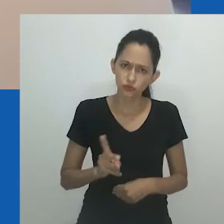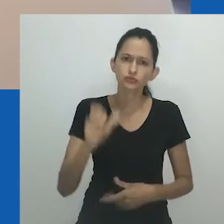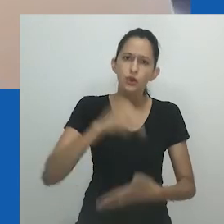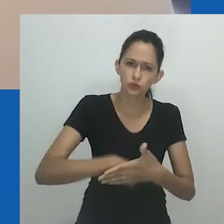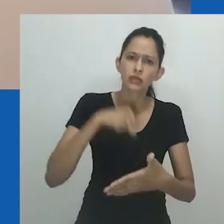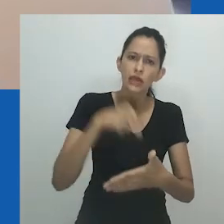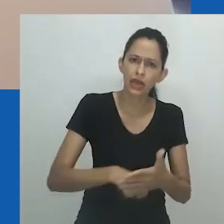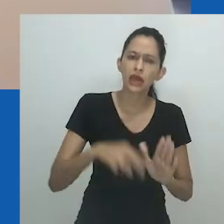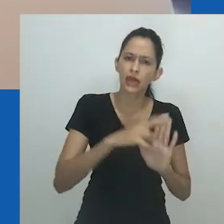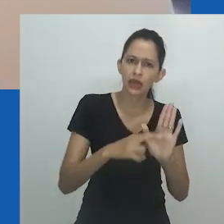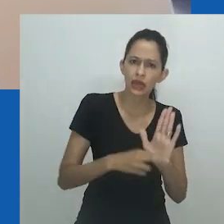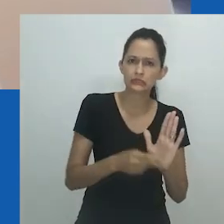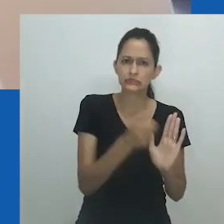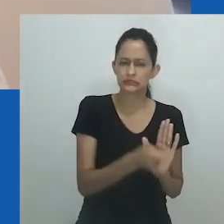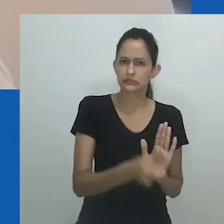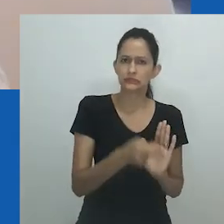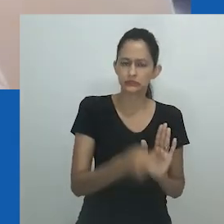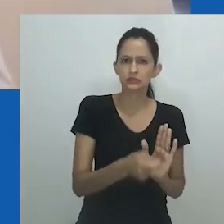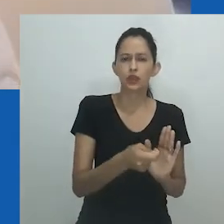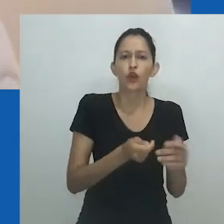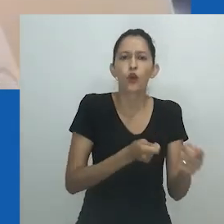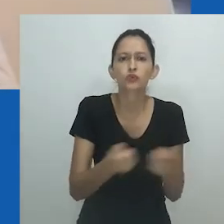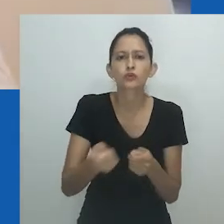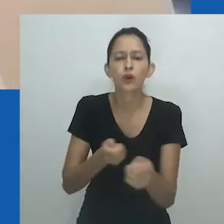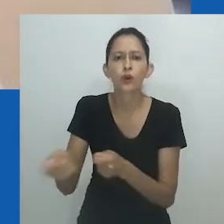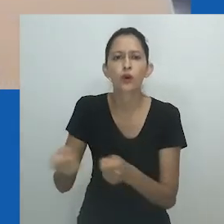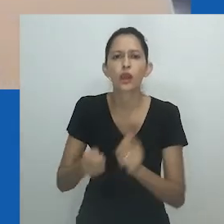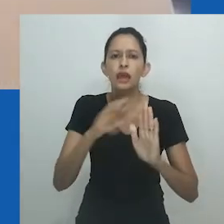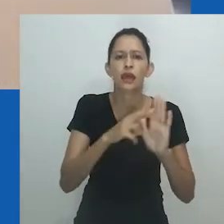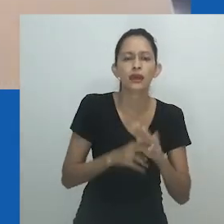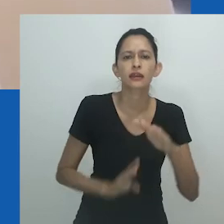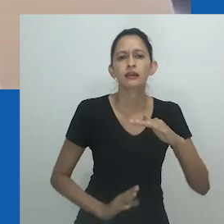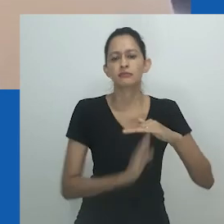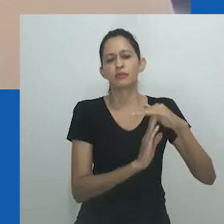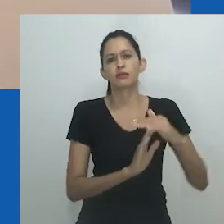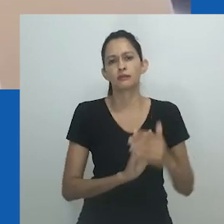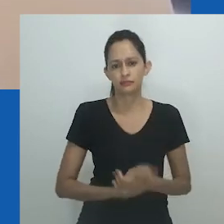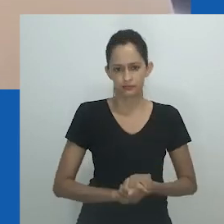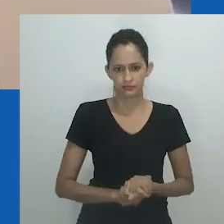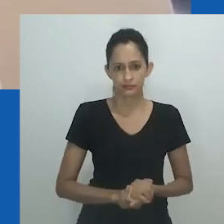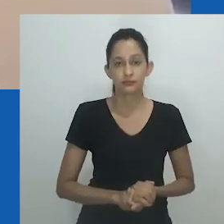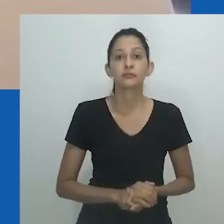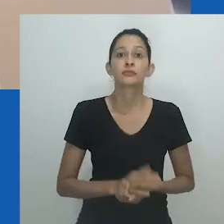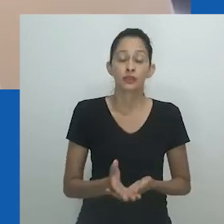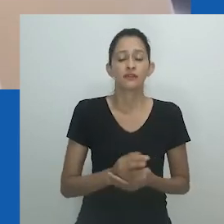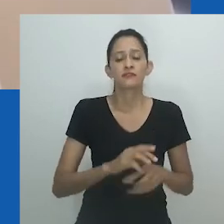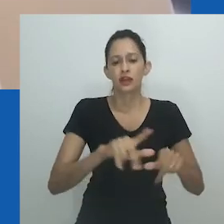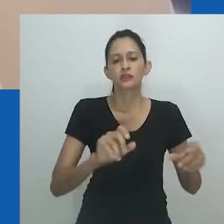Mesmo quando existem oportunidades para quebrar esses binários, o ponto de partida geralmente é reconhecer sua existência.